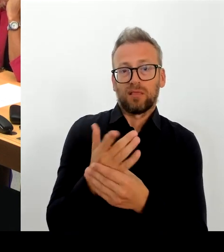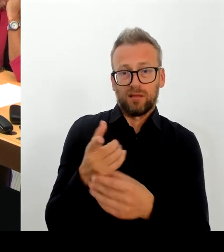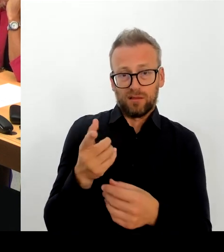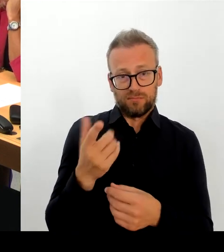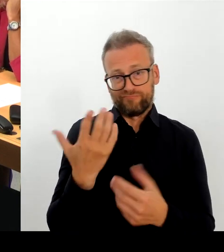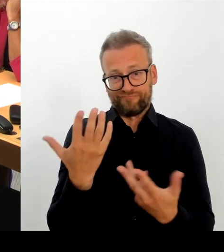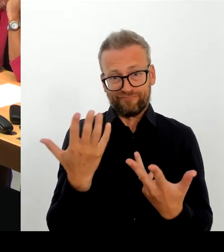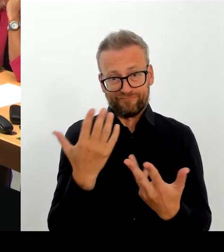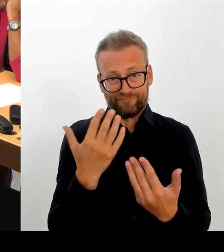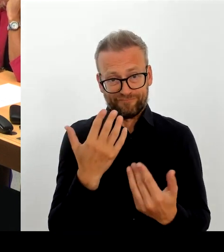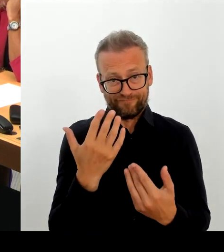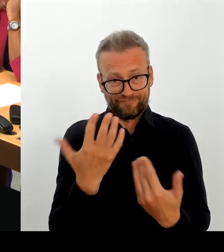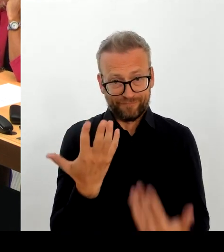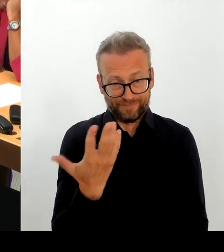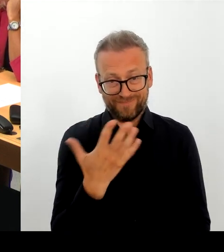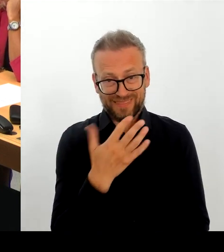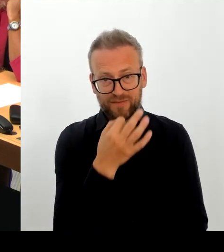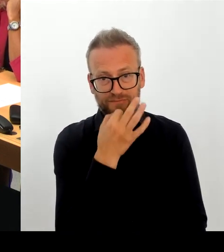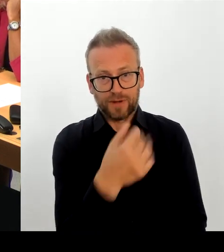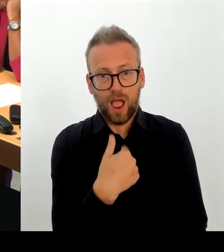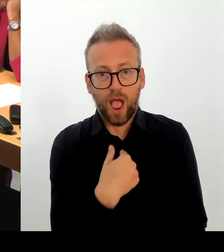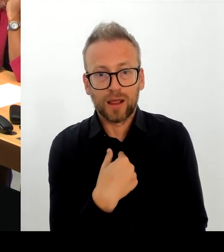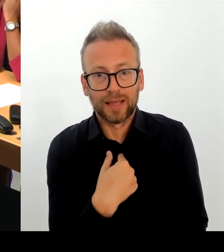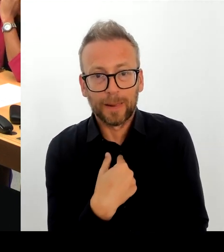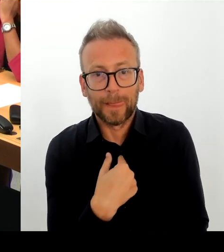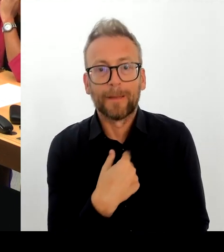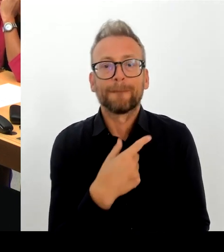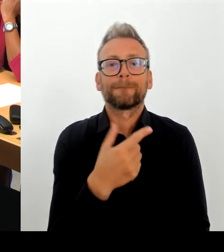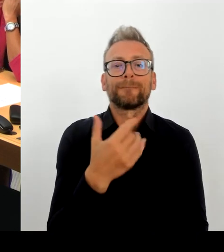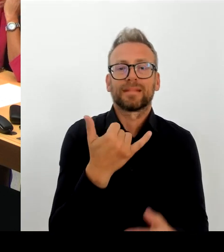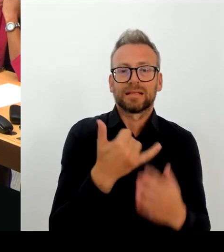Und wir sind, haben vieles jetzt geprüft,